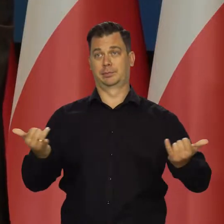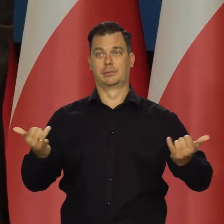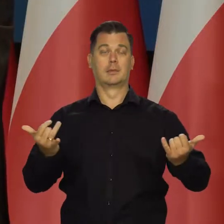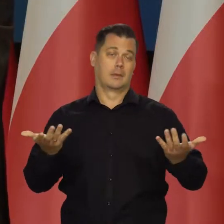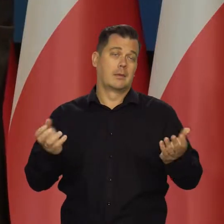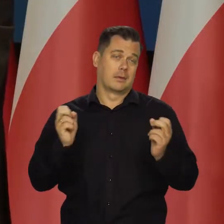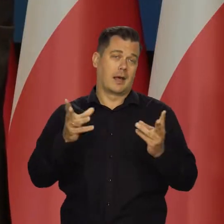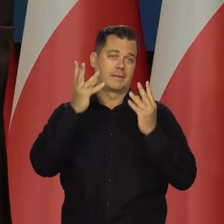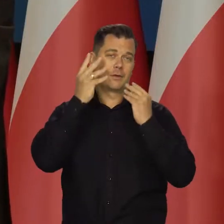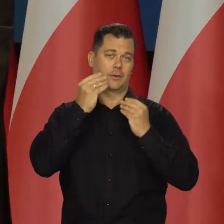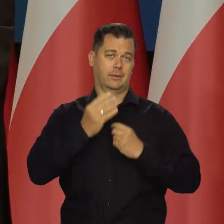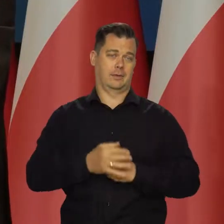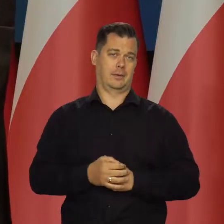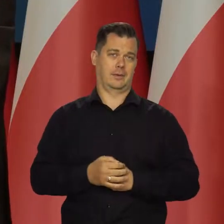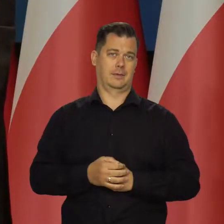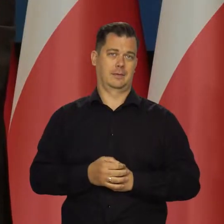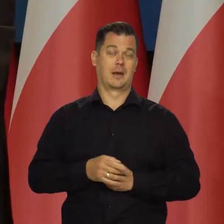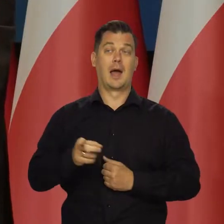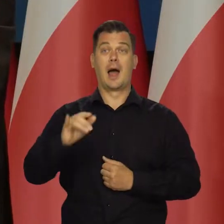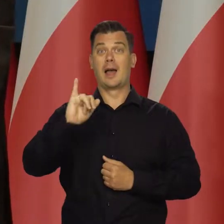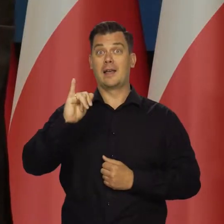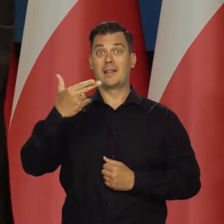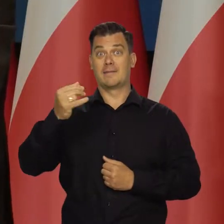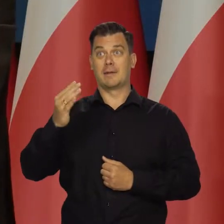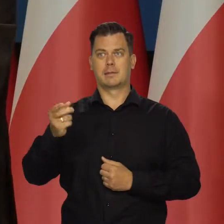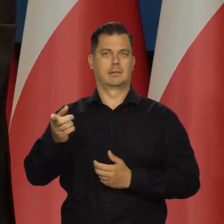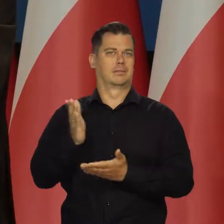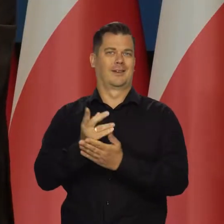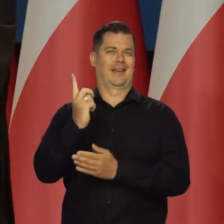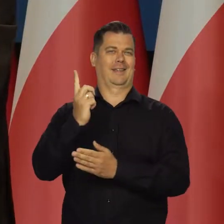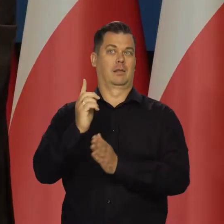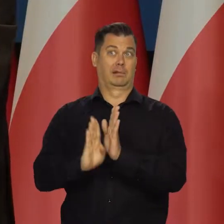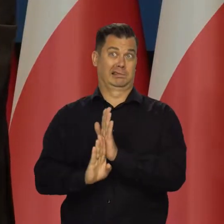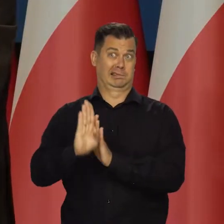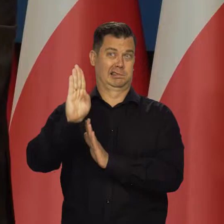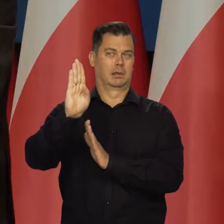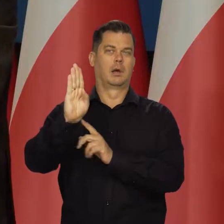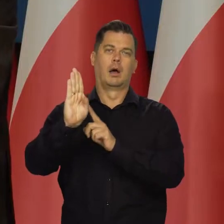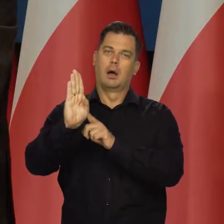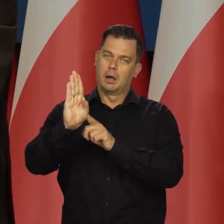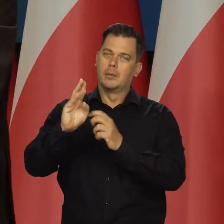że nie ma żadnego kryzysu, mamy tylko wysoką inflację, tylko czy aż, ale to trzeba odróżnić jednak.